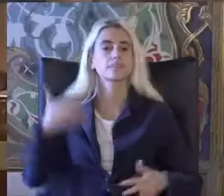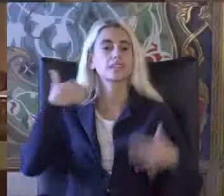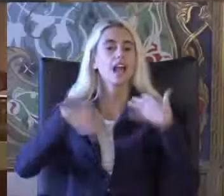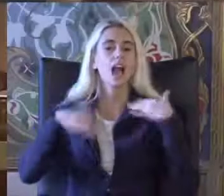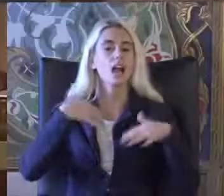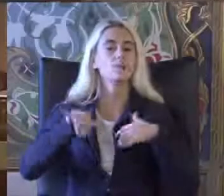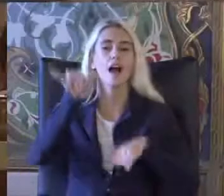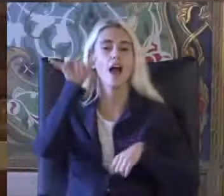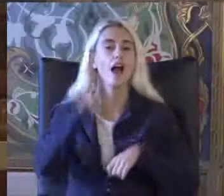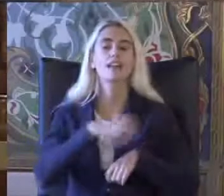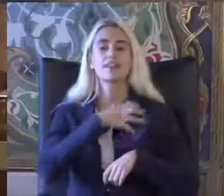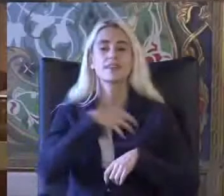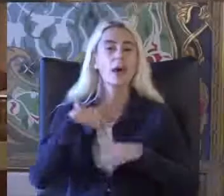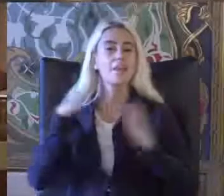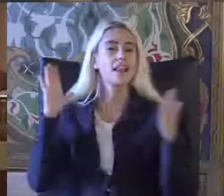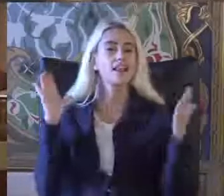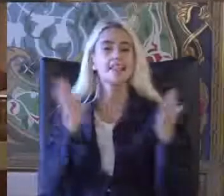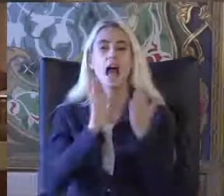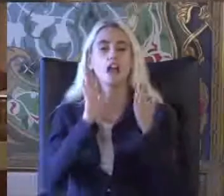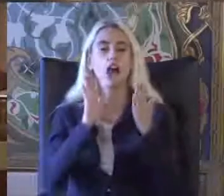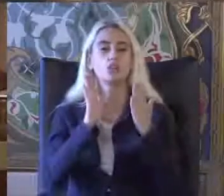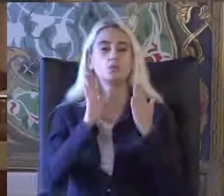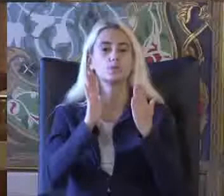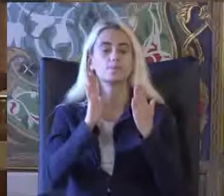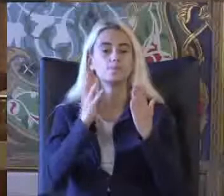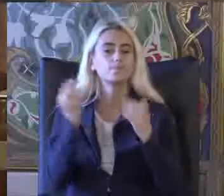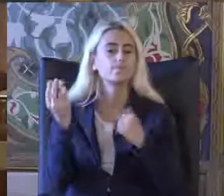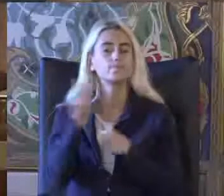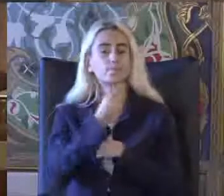Hak Temelli yaklaşımlar Panelim izin